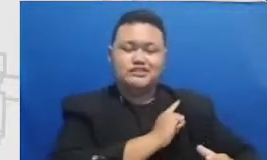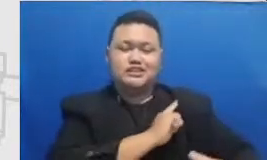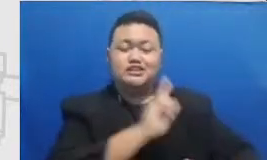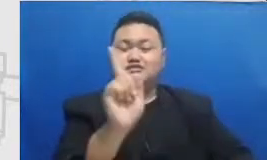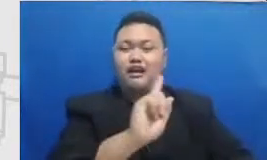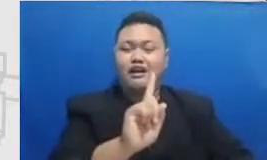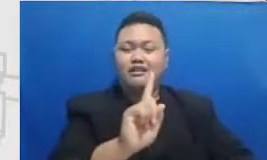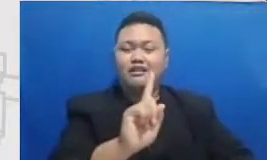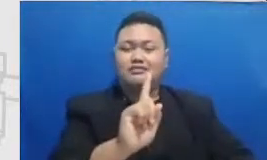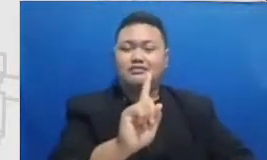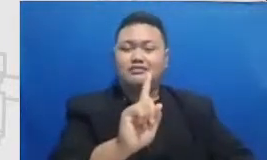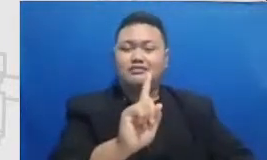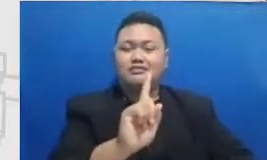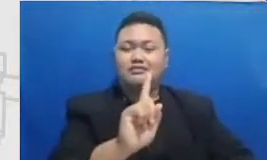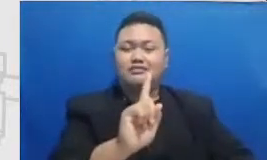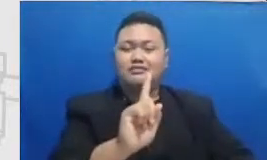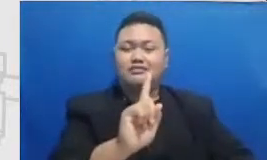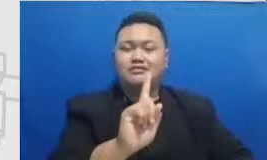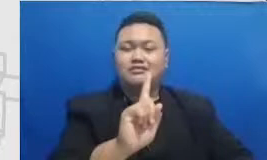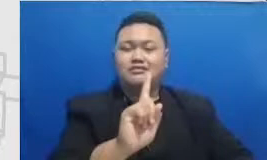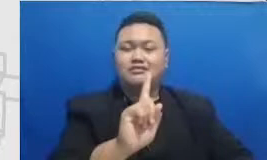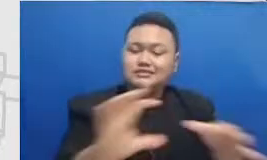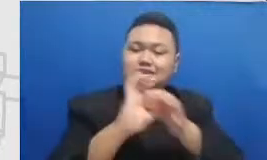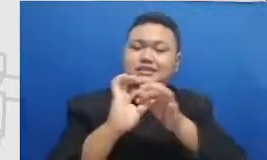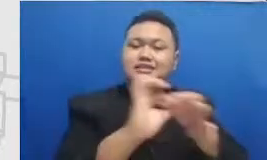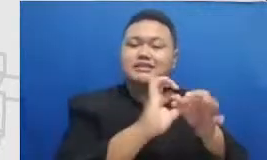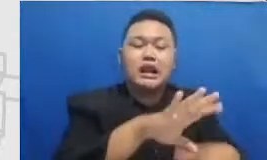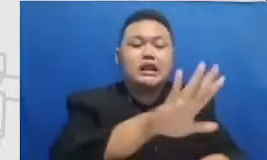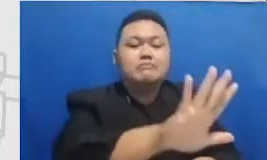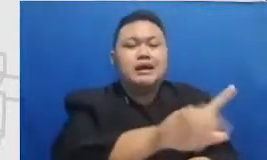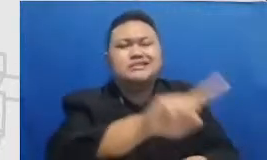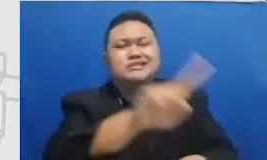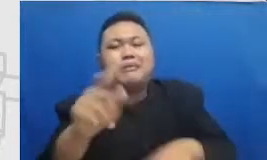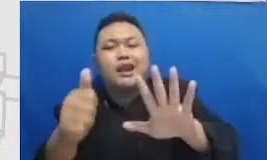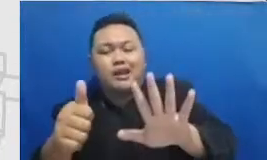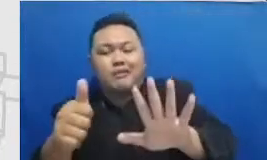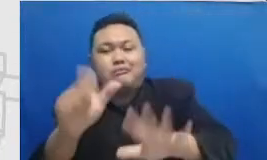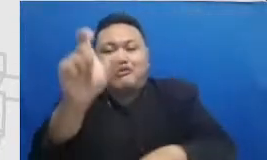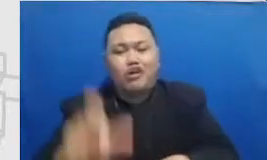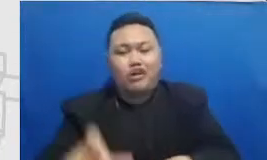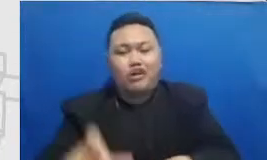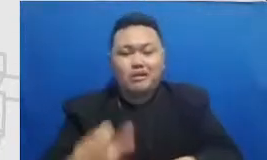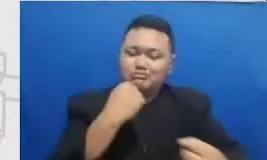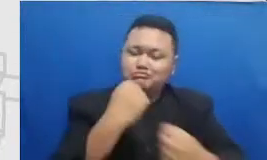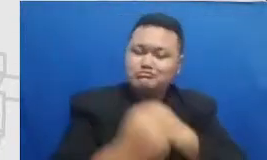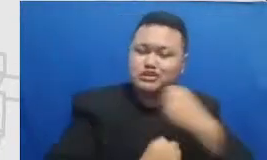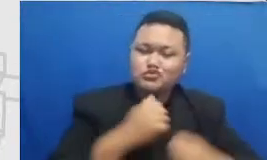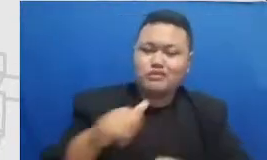tidak 5 sampai 6 orang untuk bergabung untuk berjuang bersama Bapak dan Ibu maka kami sangat